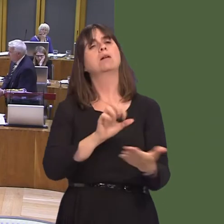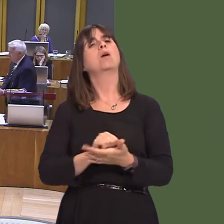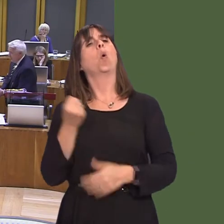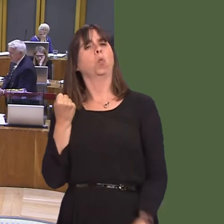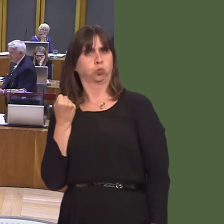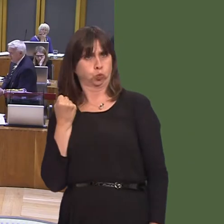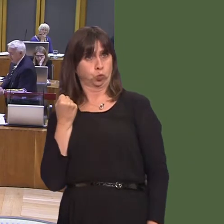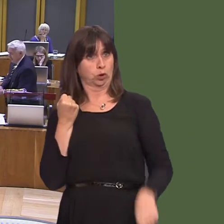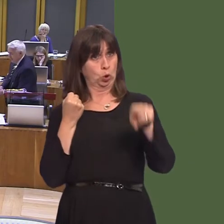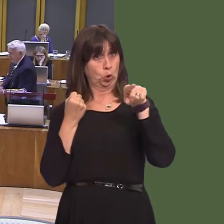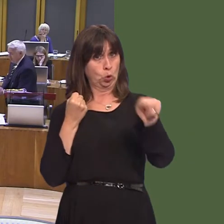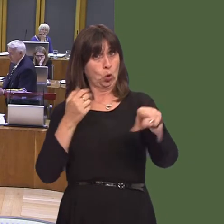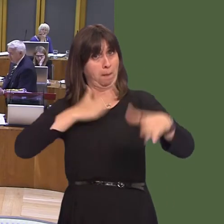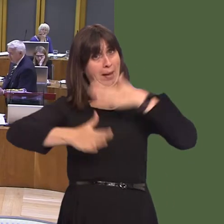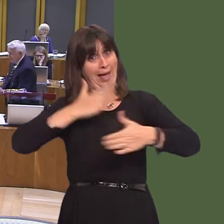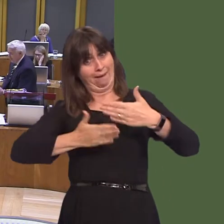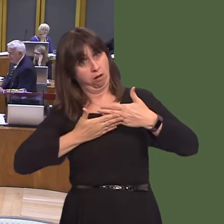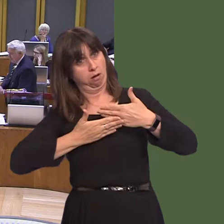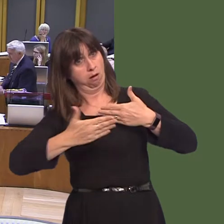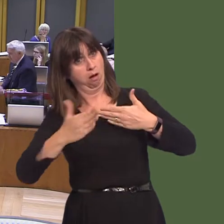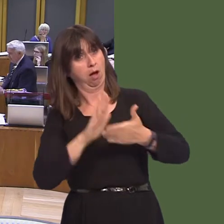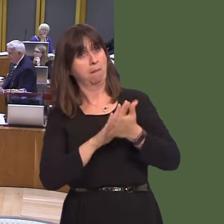court and it was, in effect, a way of ensuring their good behaviour. This goes a step further,